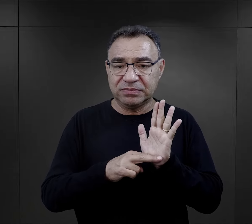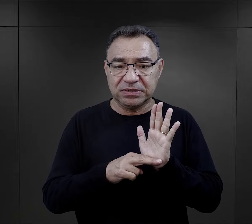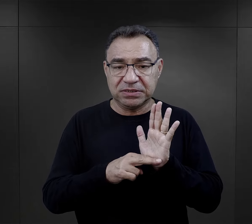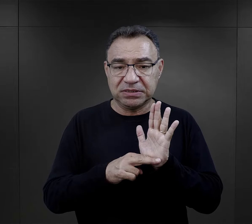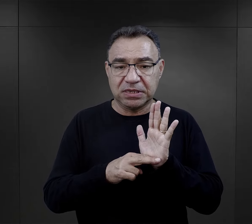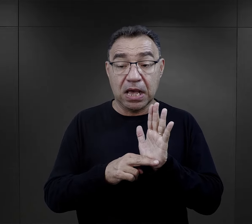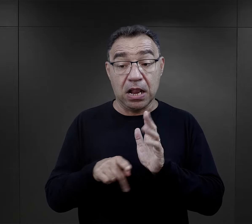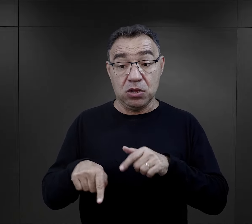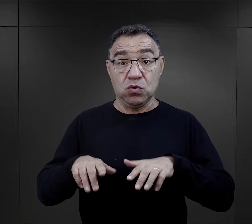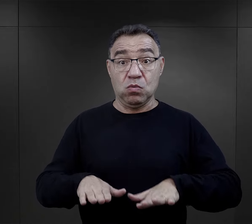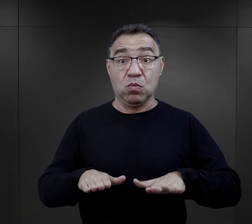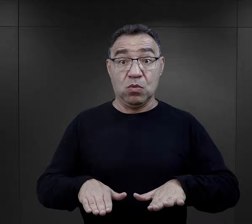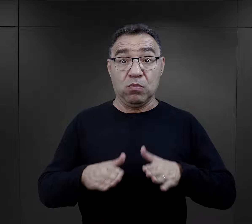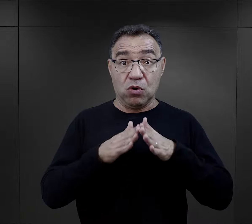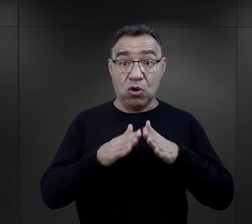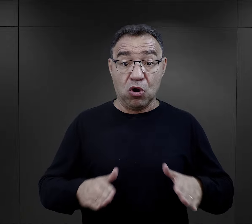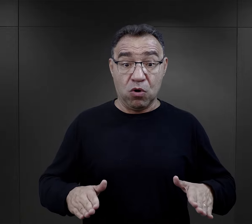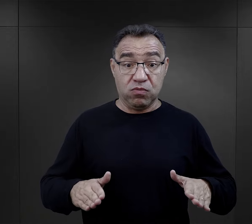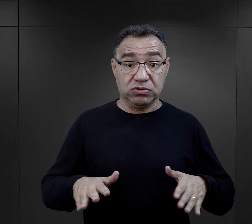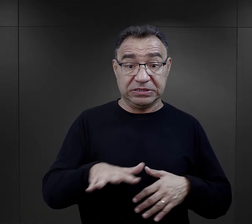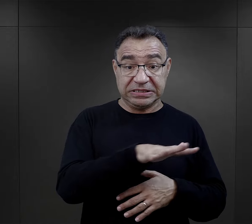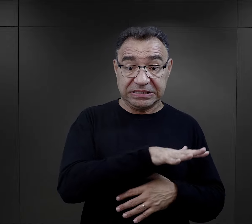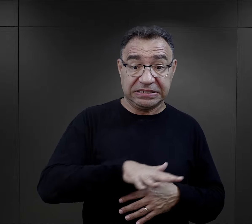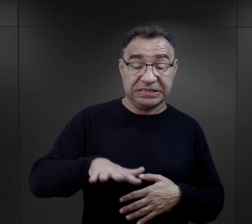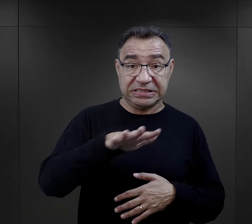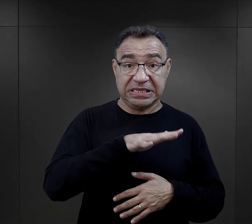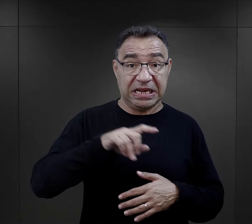ale ich pobyt w obozach koncentracyjnych na terenie Rzeszy